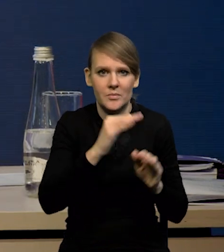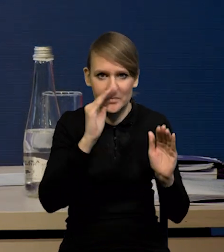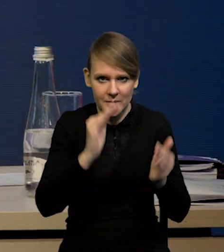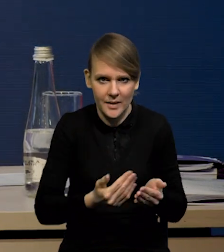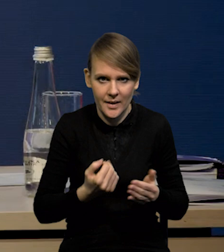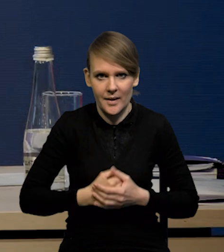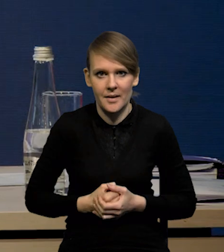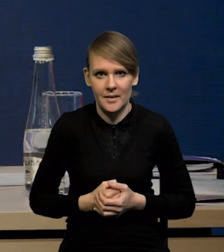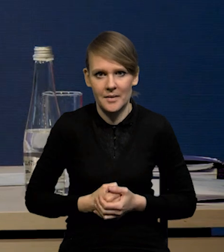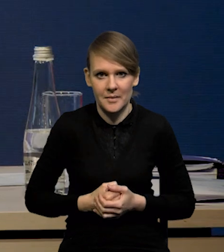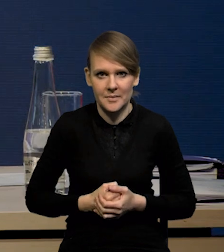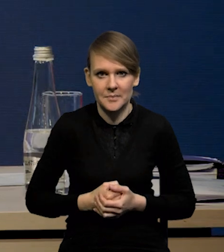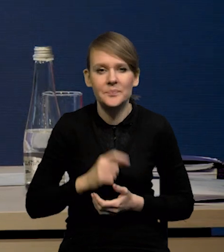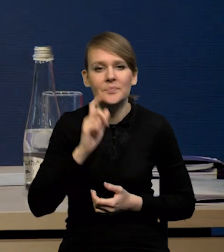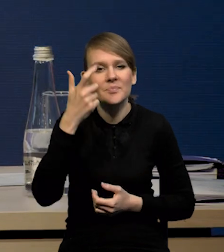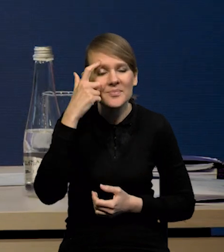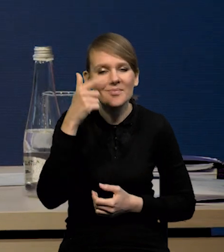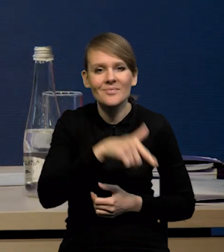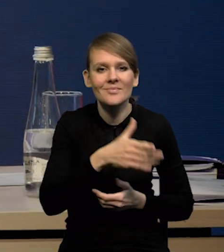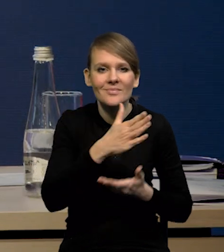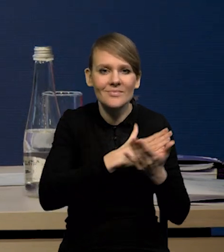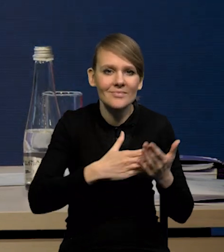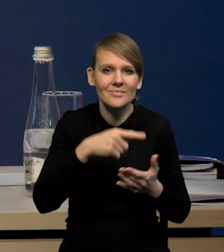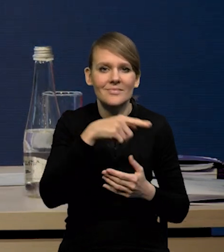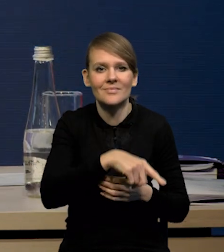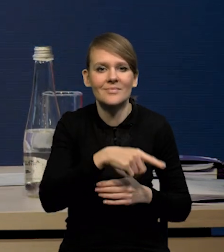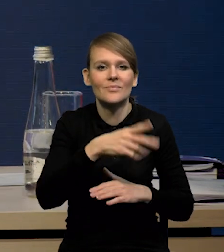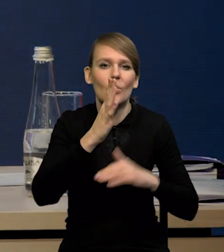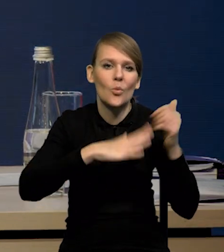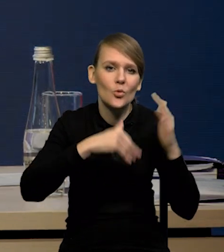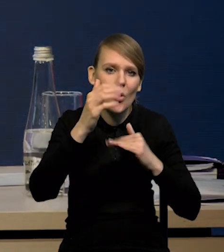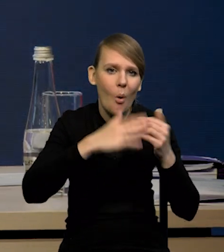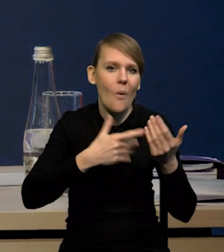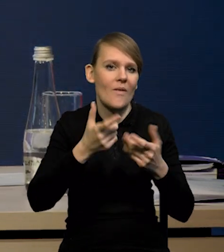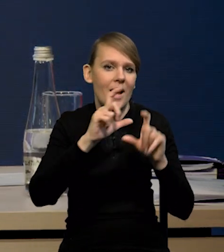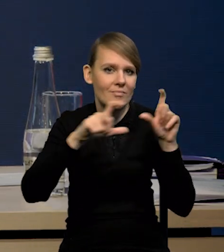Znaczy mówię przede wszystkim o tej części związanej z budową budynków mieszkalnych,